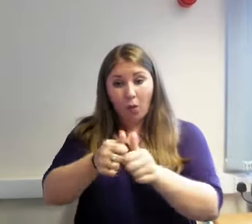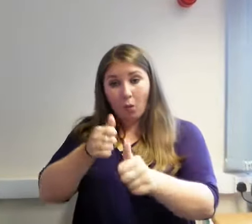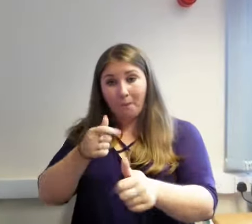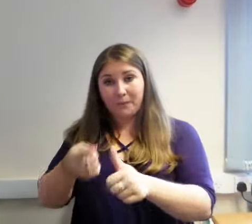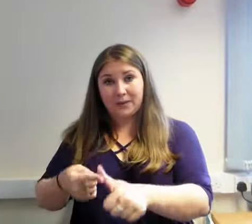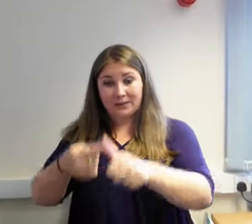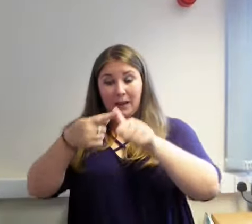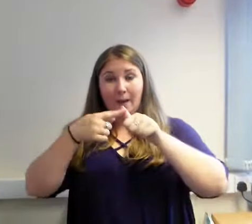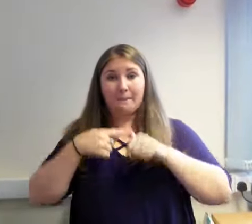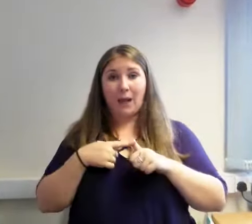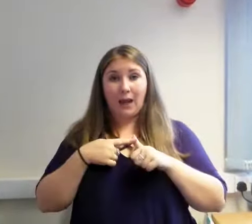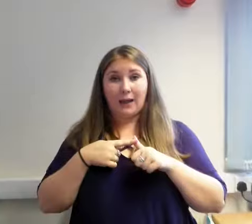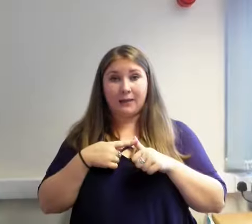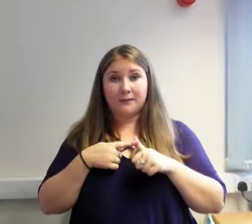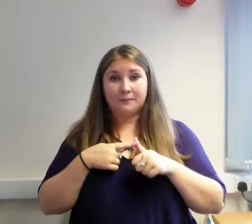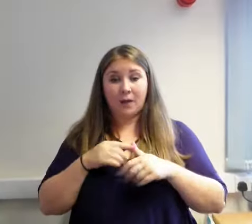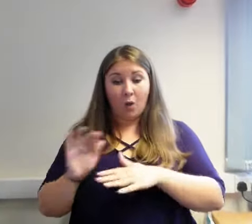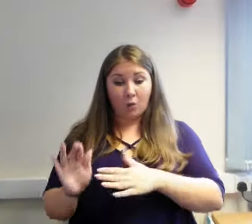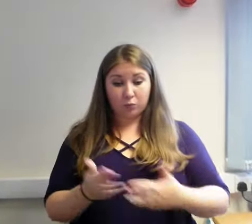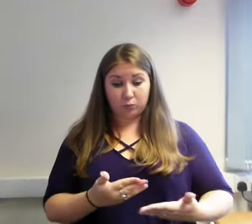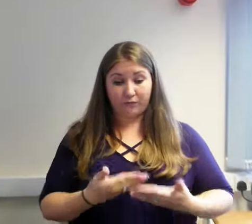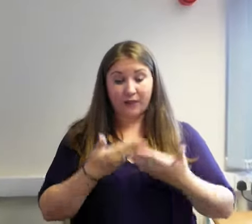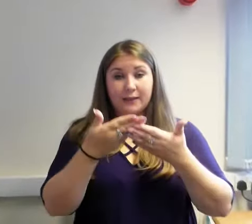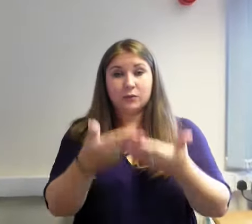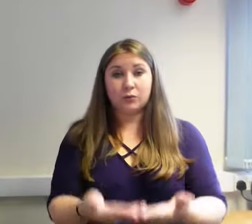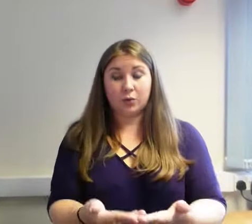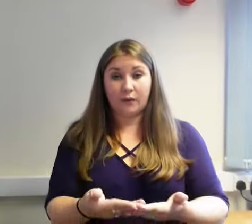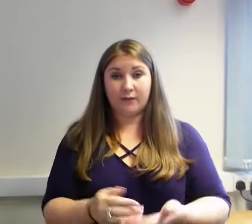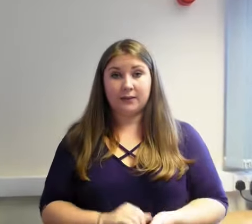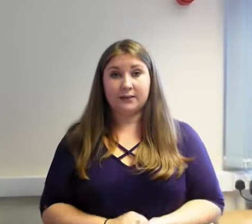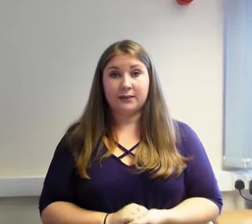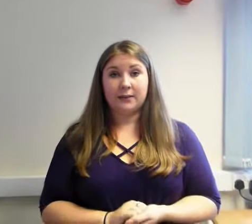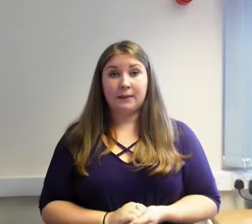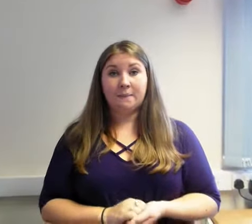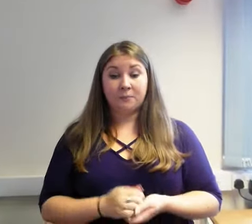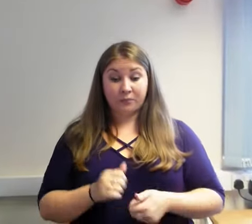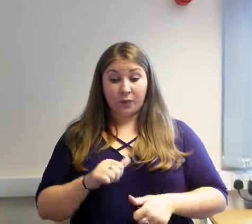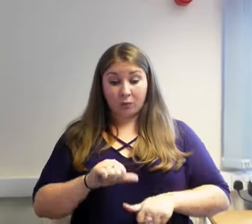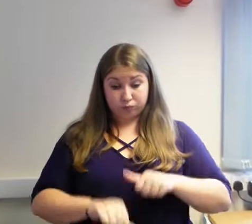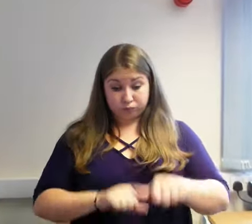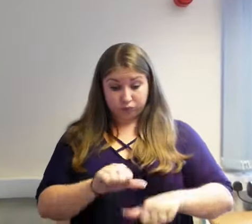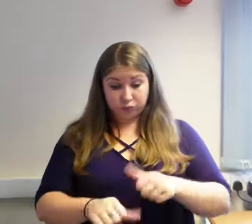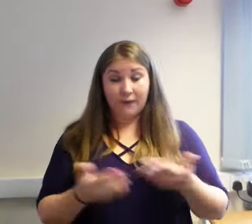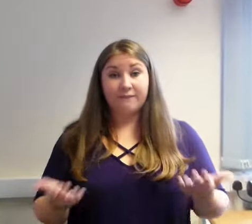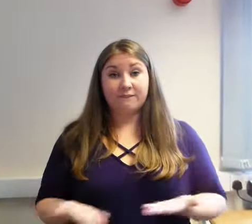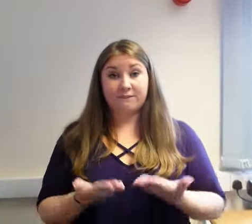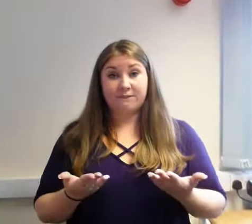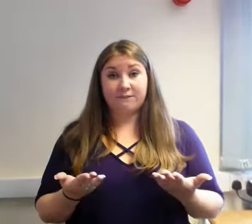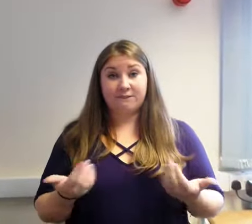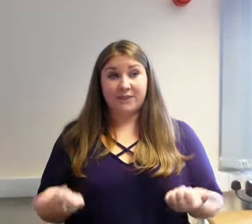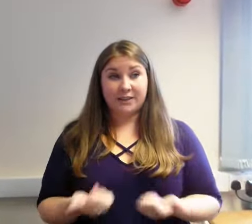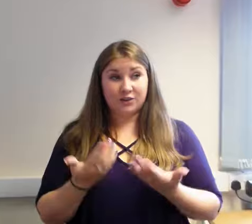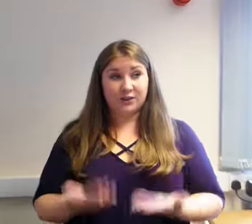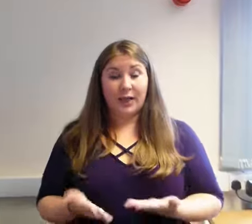O ganlyniad i'r broses hon, dyfarnwyd y contract i ddarparwr newydd, Deafness Support Network (DSN) a fydd yn darparu'r gwasanaeth o 1af Medi 2018.